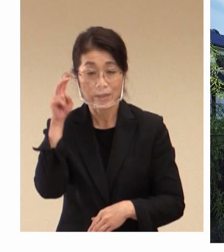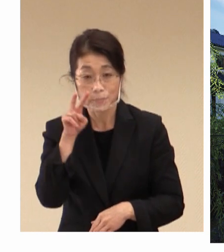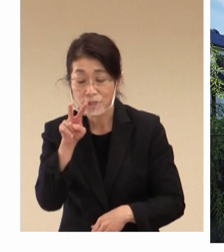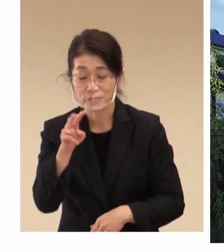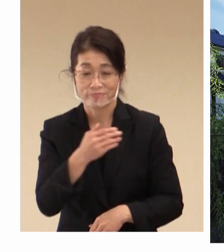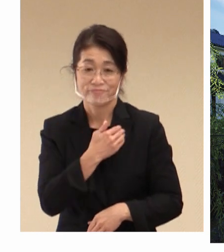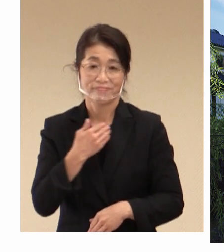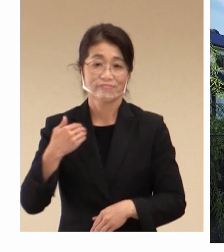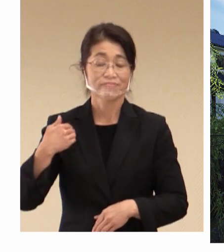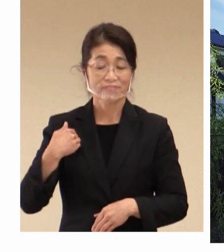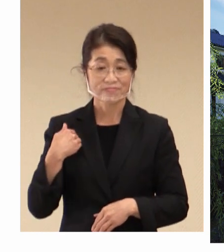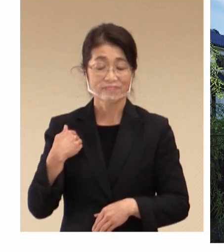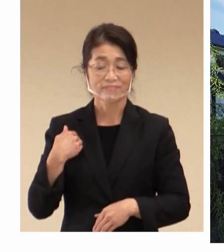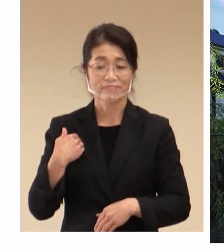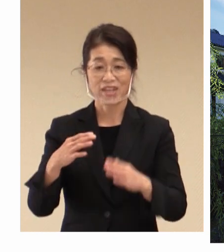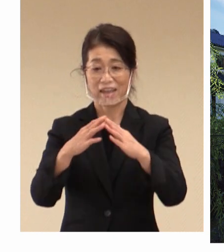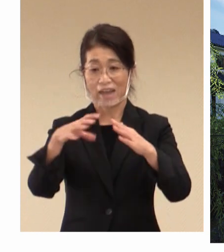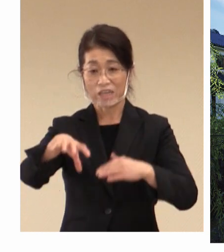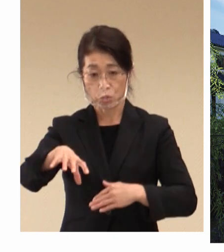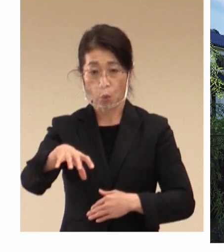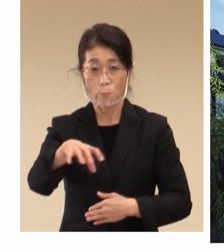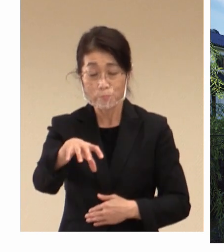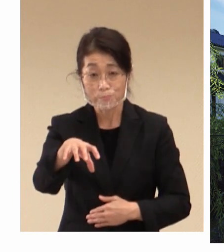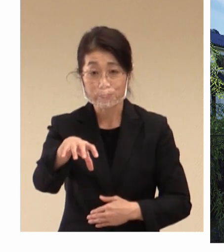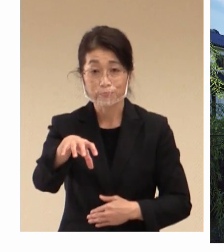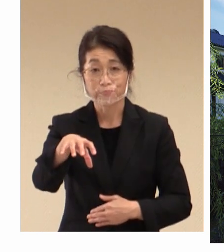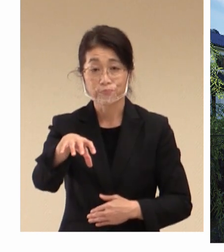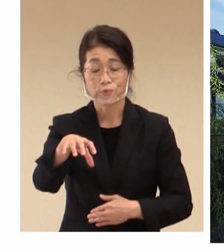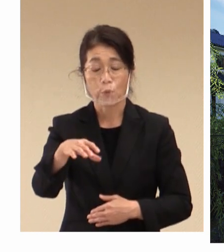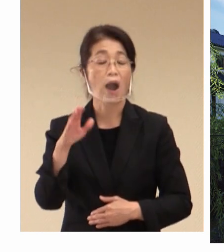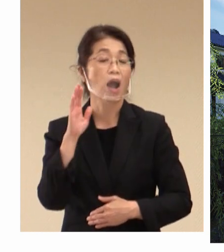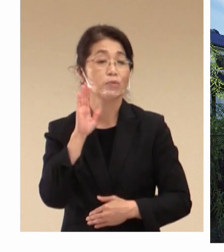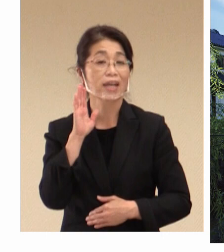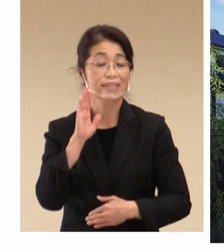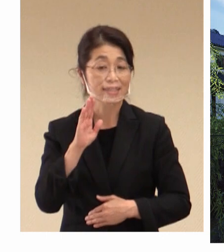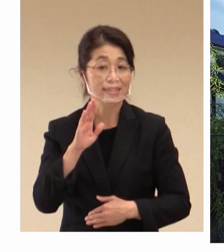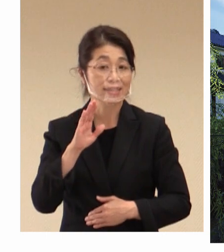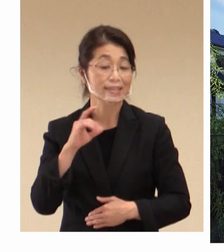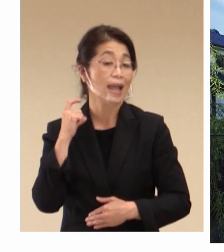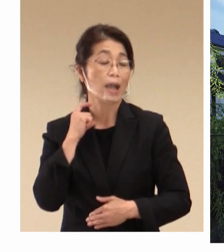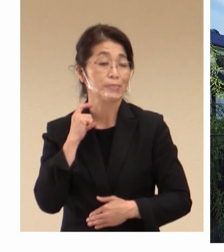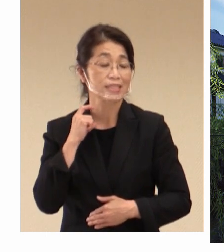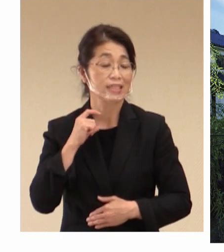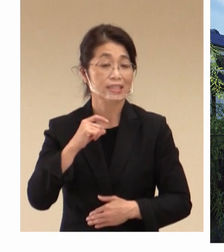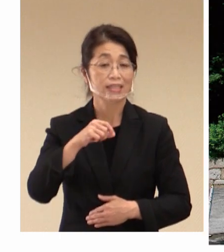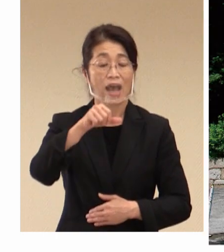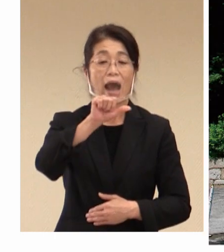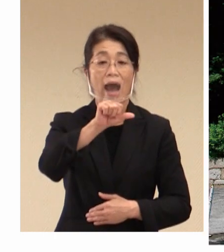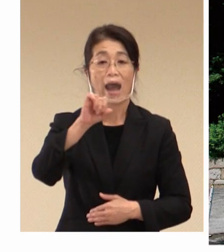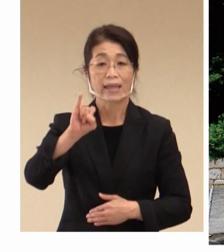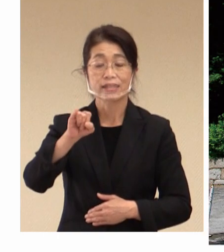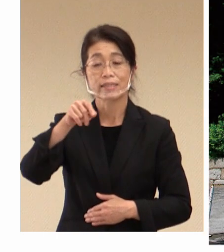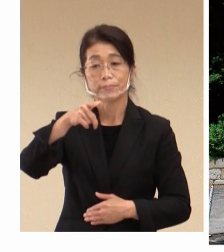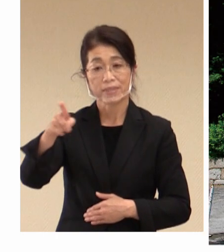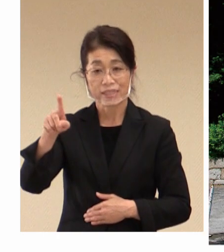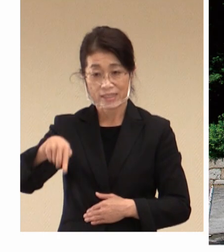開催の会場として 予定をしています 倉敷アイビースクエアにつきましては もともと